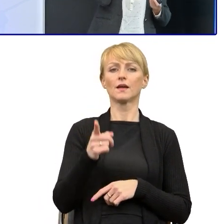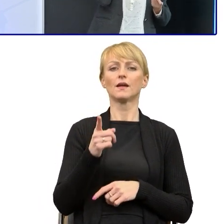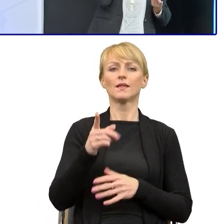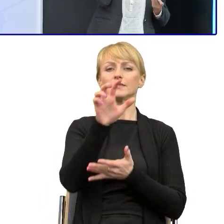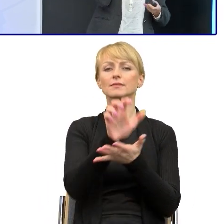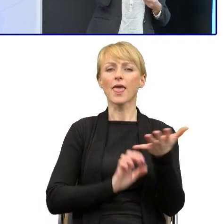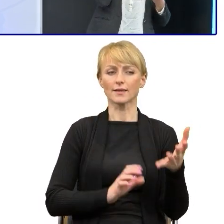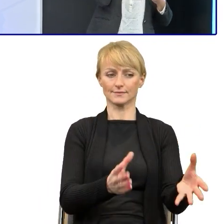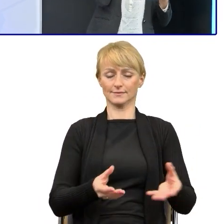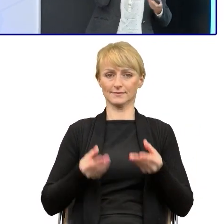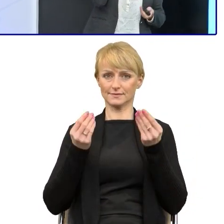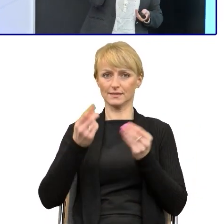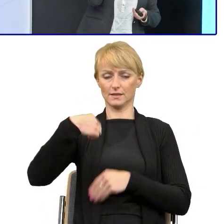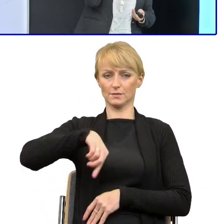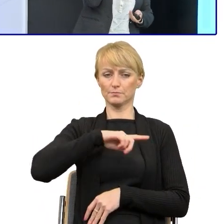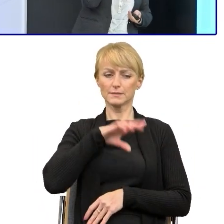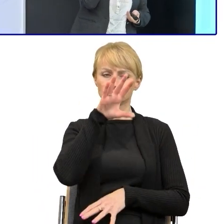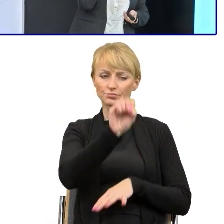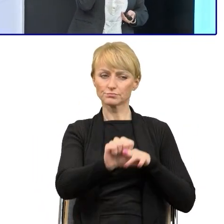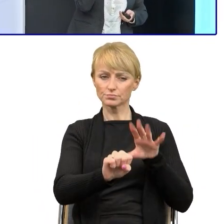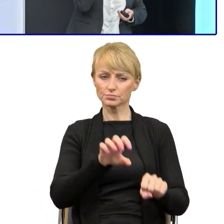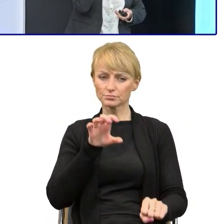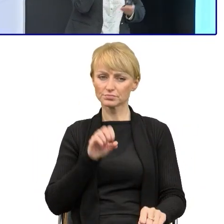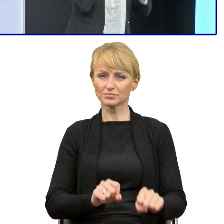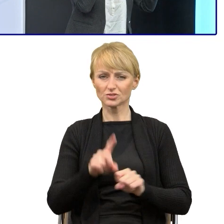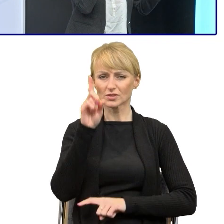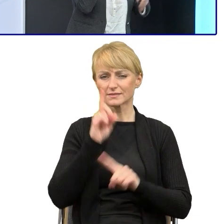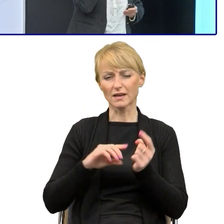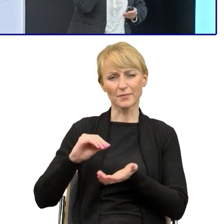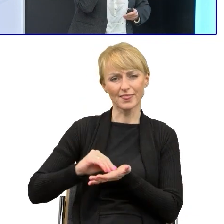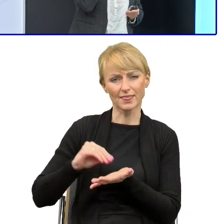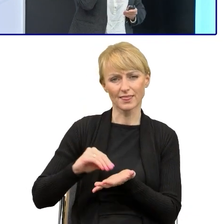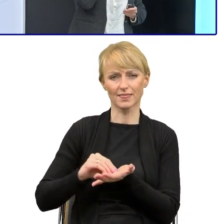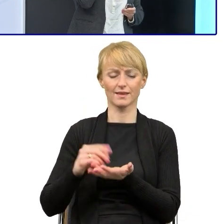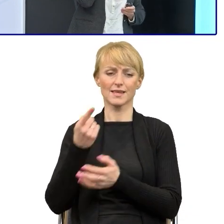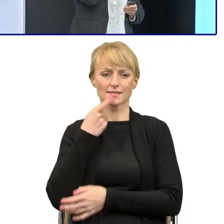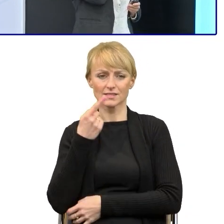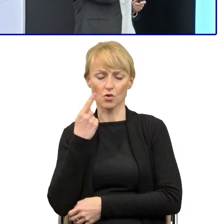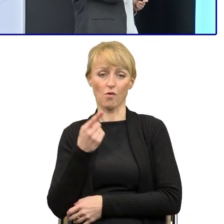bo najczęściej te teksty są opatrzone różnymi manierami językowymi. No, jeśli błędami, to już wiadomo, trzeba je wychwycić,